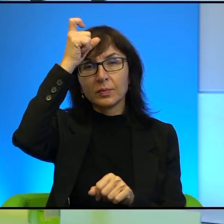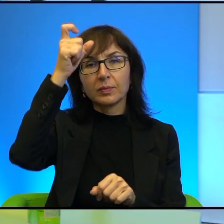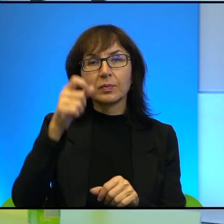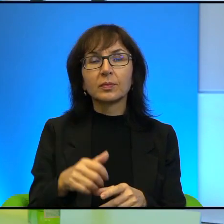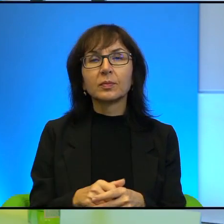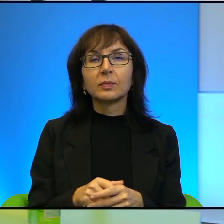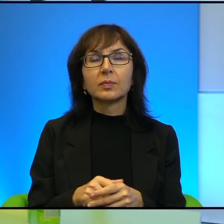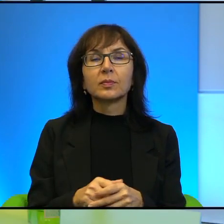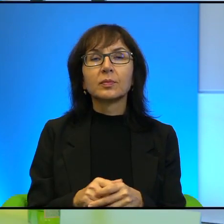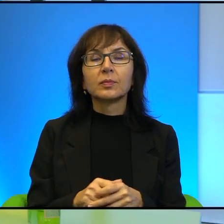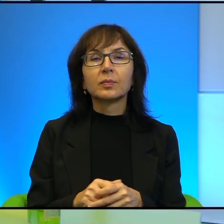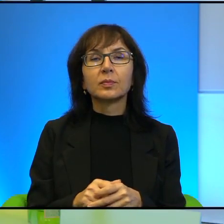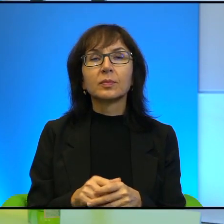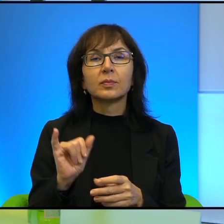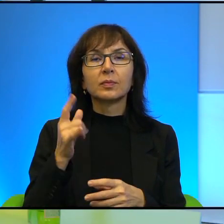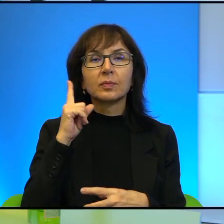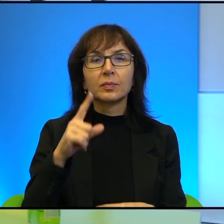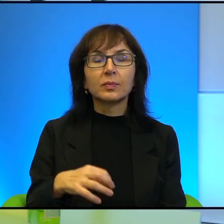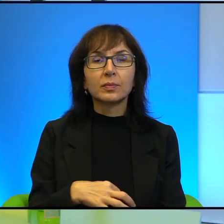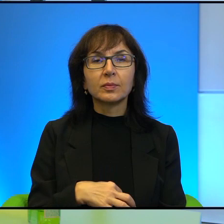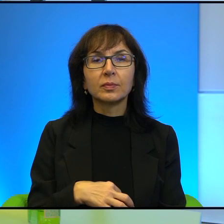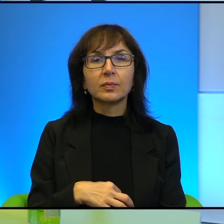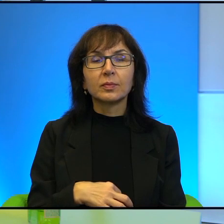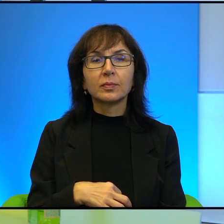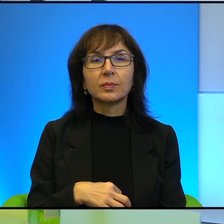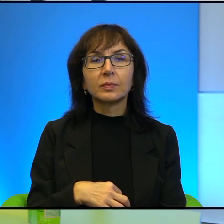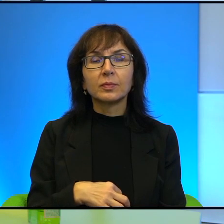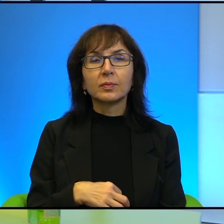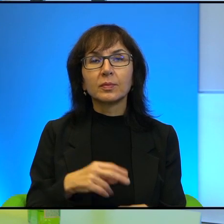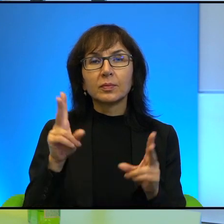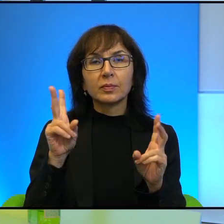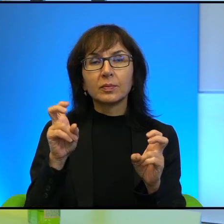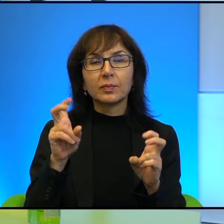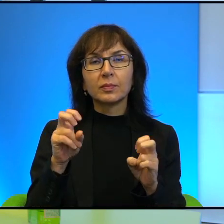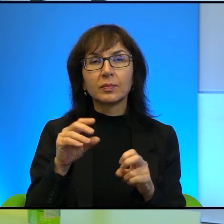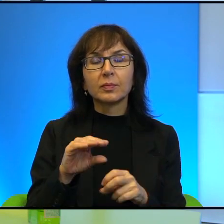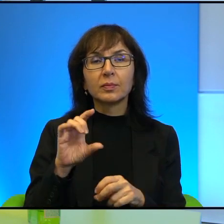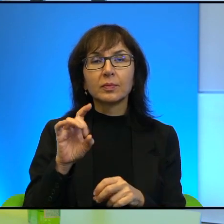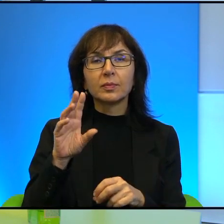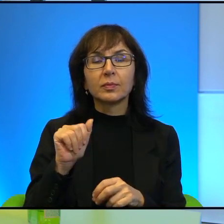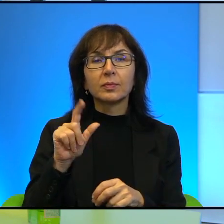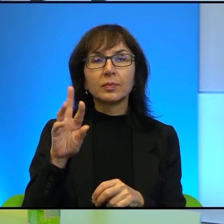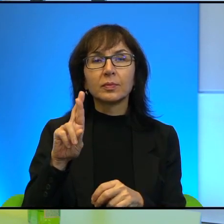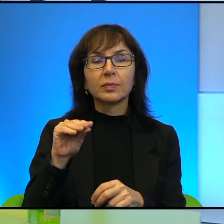Tak jak Pan przywołuje wypowiedź Etgara Kereta, który mówił o spotkaniu